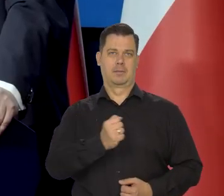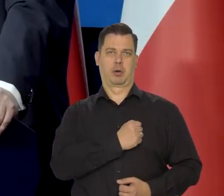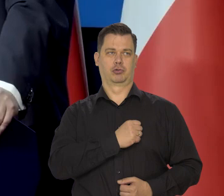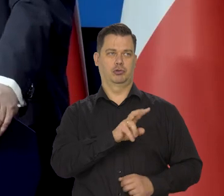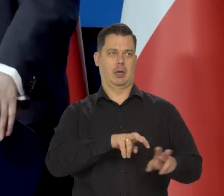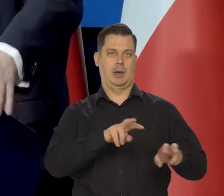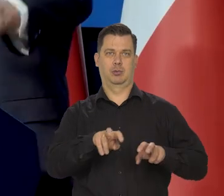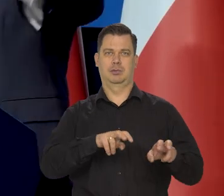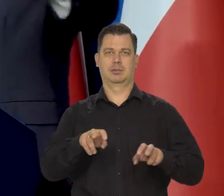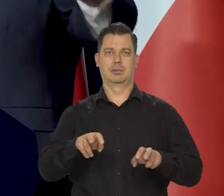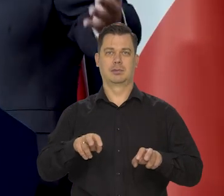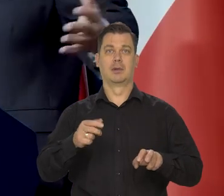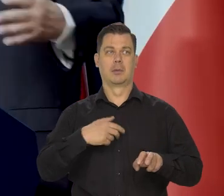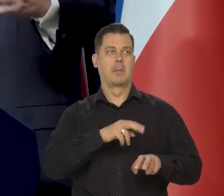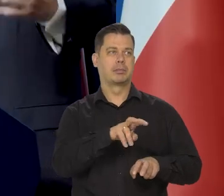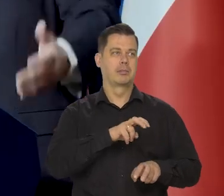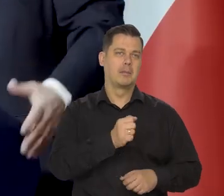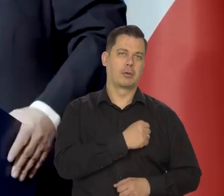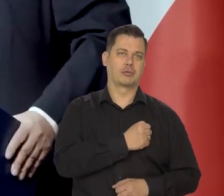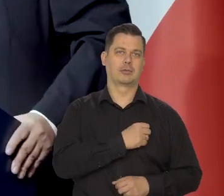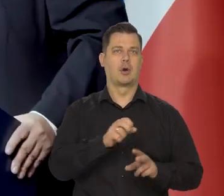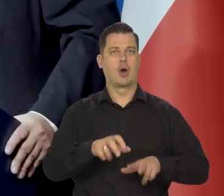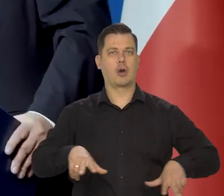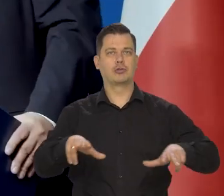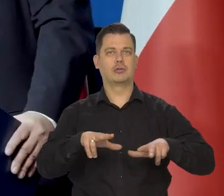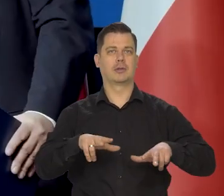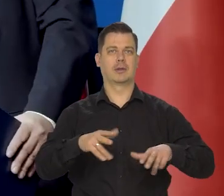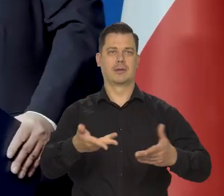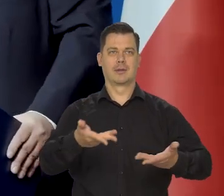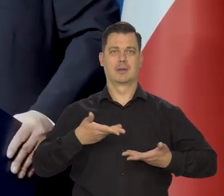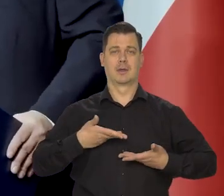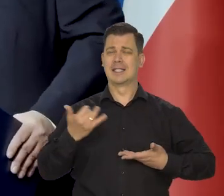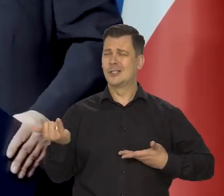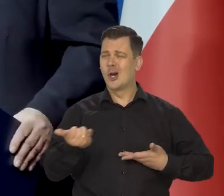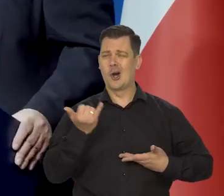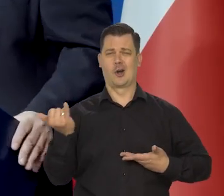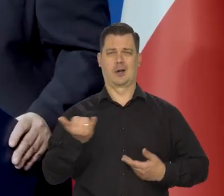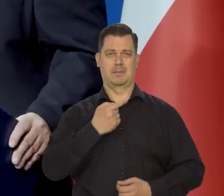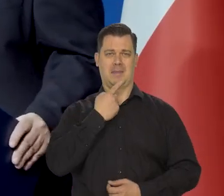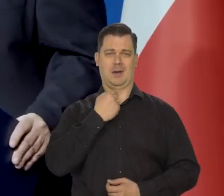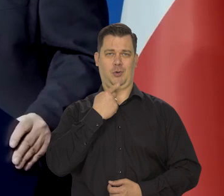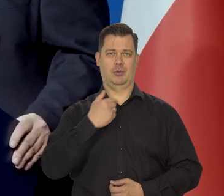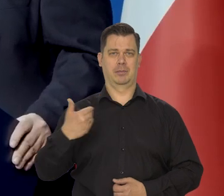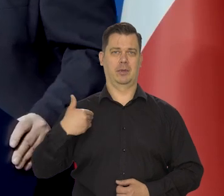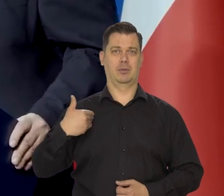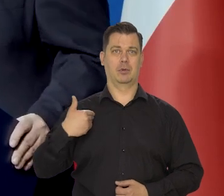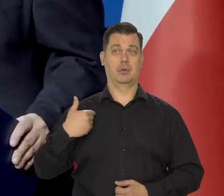Prywatnie zapożyczeni u rodziny, u ludzi, ciągły niedostatek. Wiem co to jest i ten niepokój -